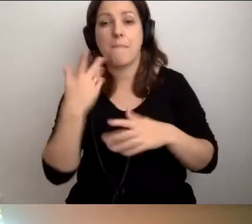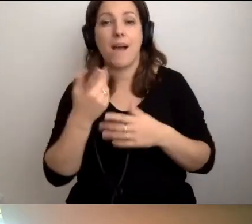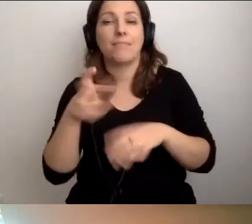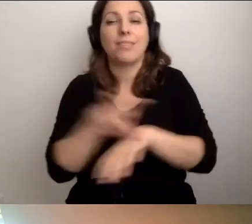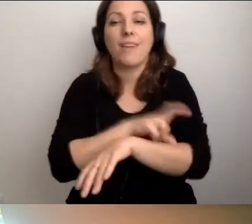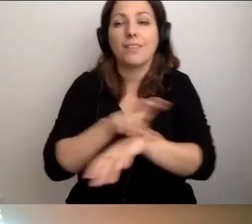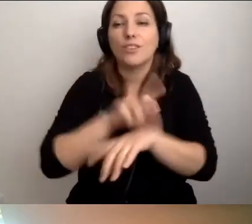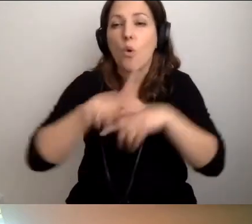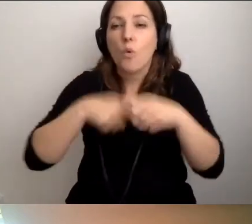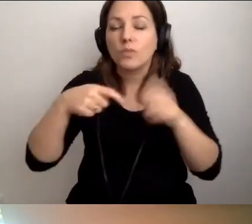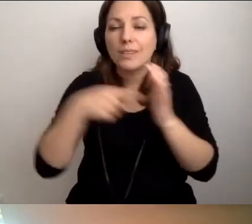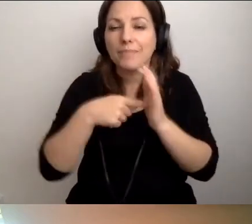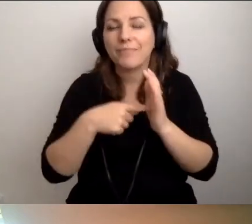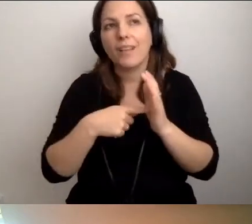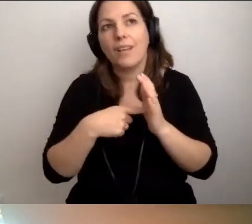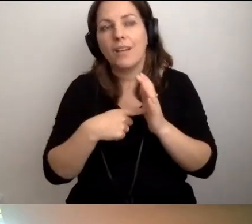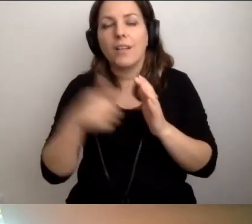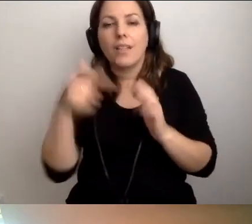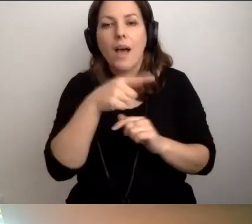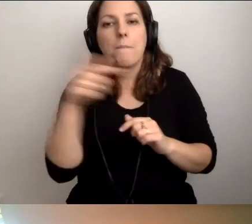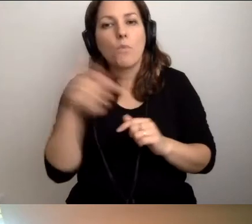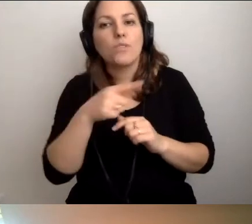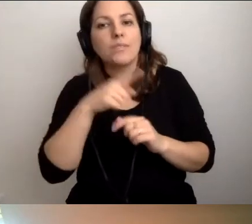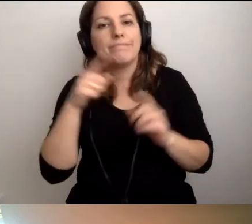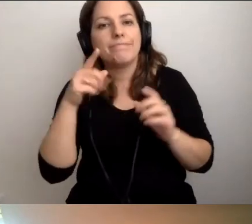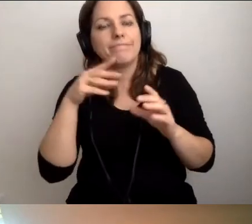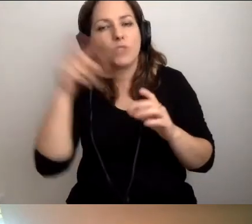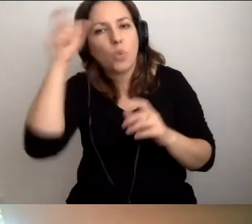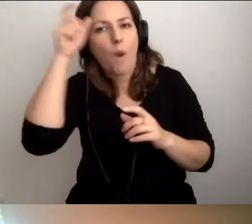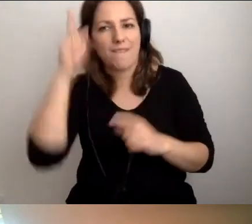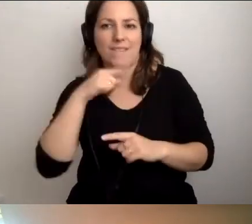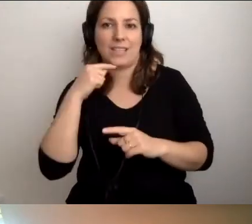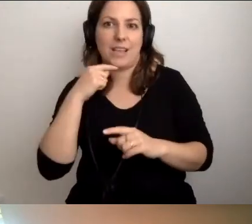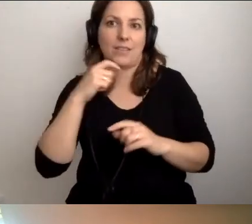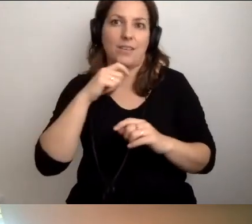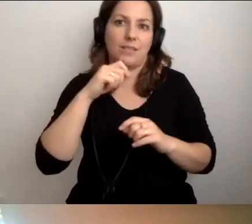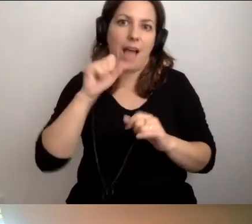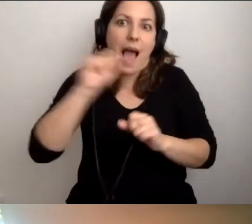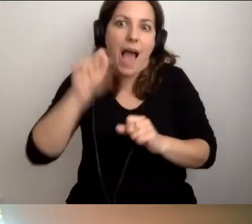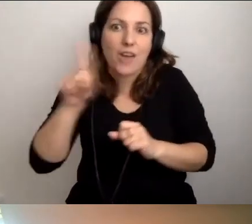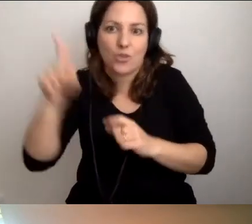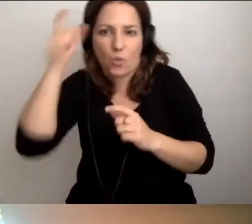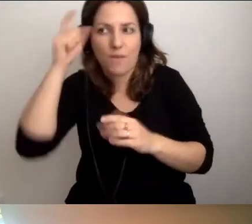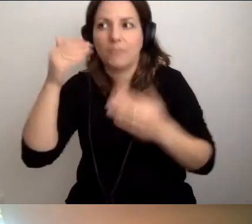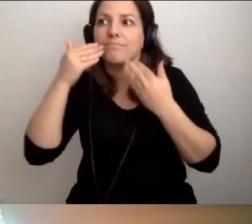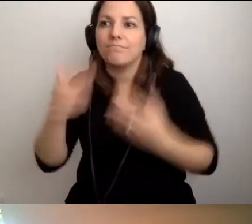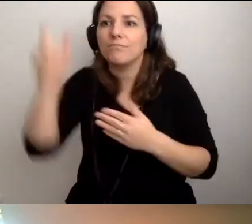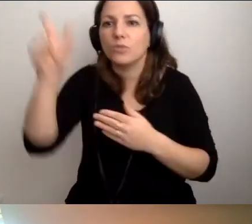musi wystarczyć człowiek. Tylko człowiek i aż człowiek. Dzięki człowiekowi możemy zrobić bardzo dużo.